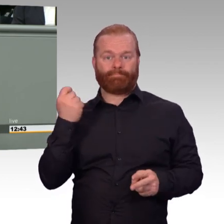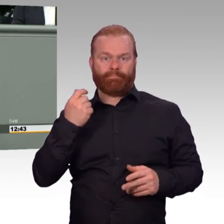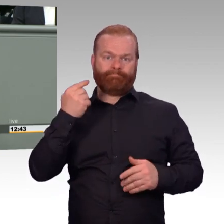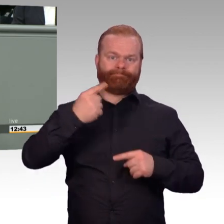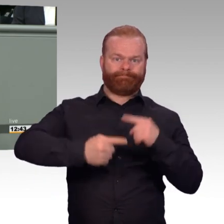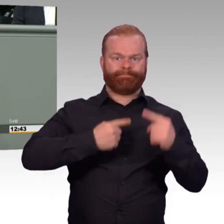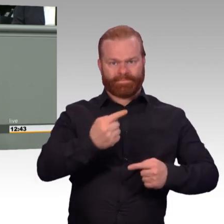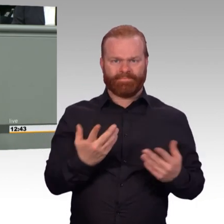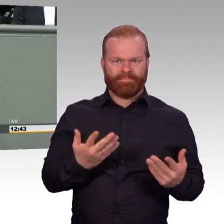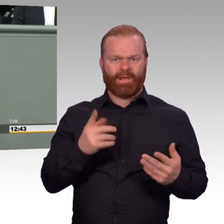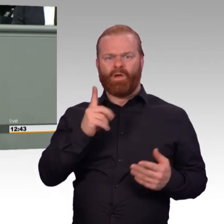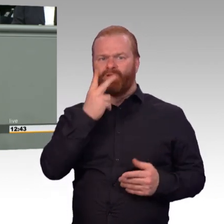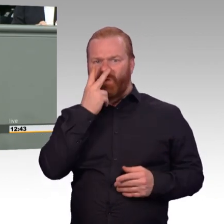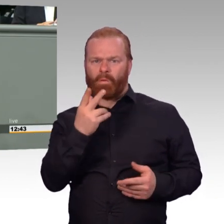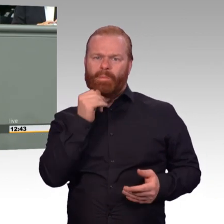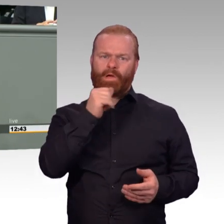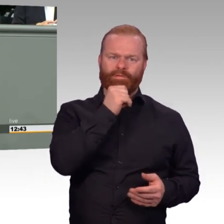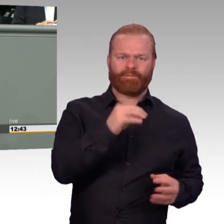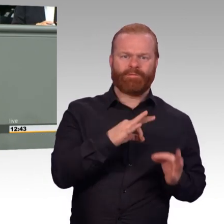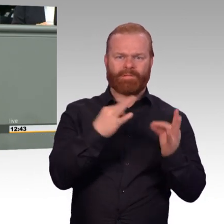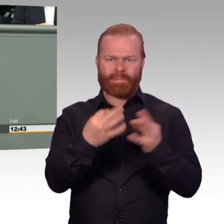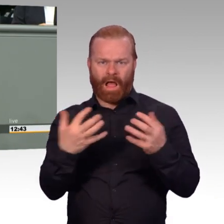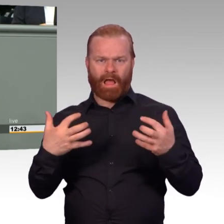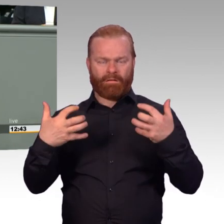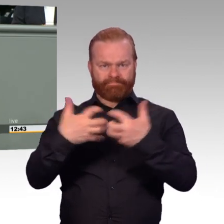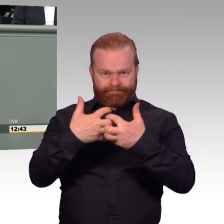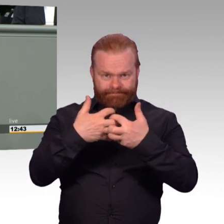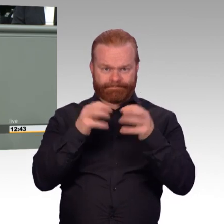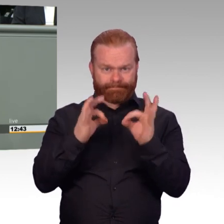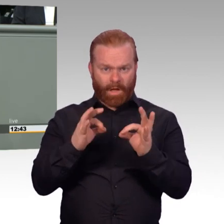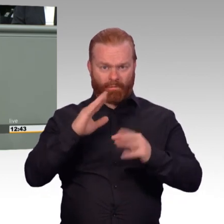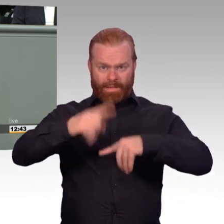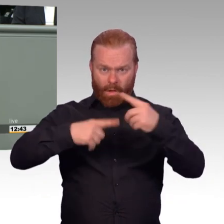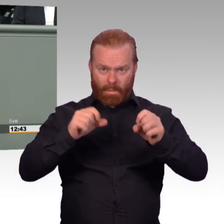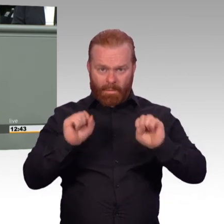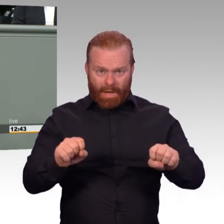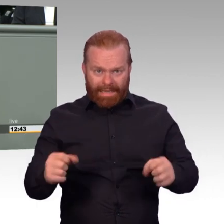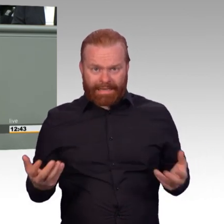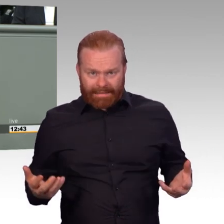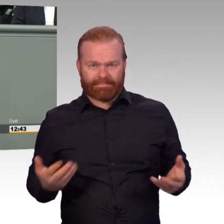Bei der Frage der Arbeitszeitregelungen, die hier drin sind, ist Nachbesserungsbedarf. Und da darf man sich auch nicht darüber hinwegtäuschen.